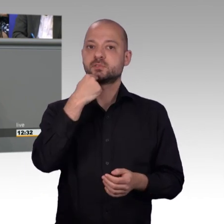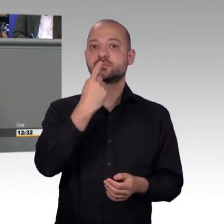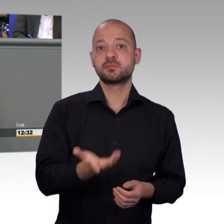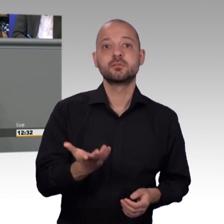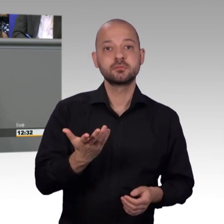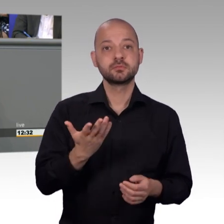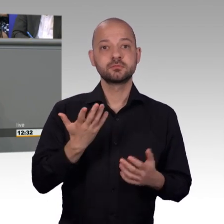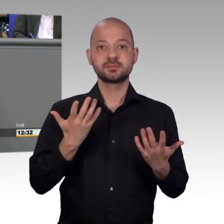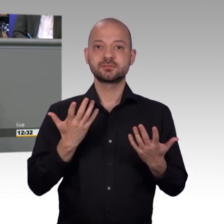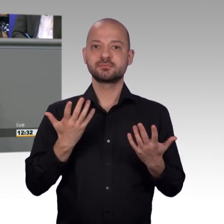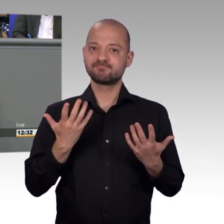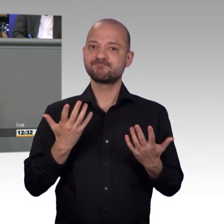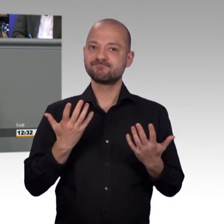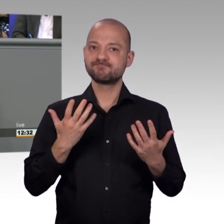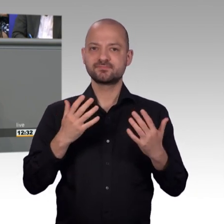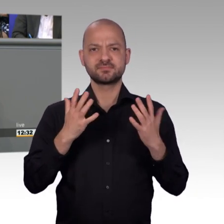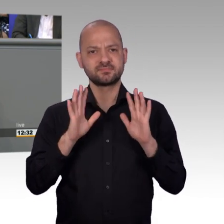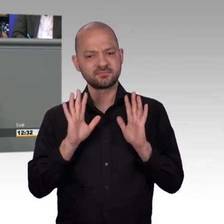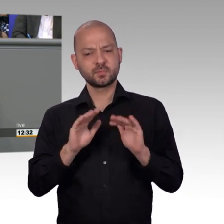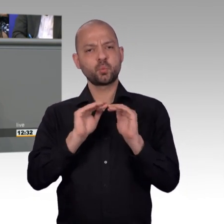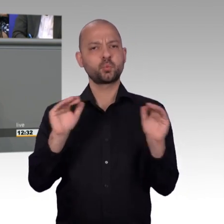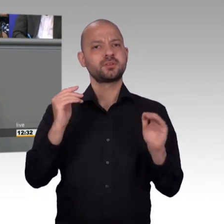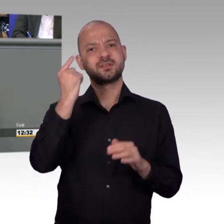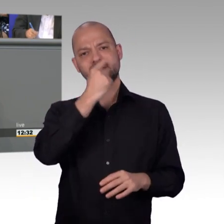Parlament zu wenden und dass dort auch geholfen wird. Und das dauert nicht